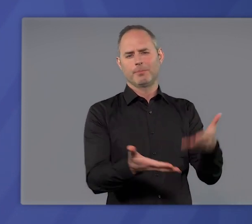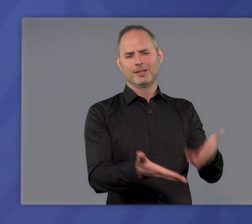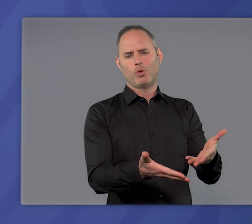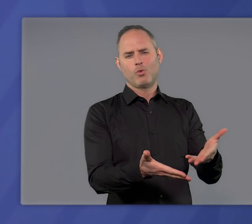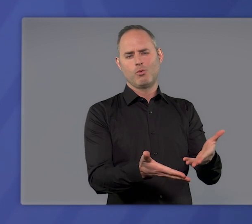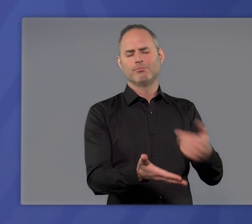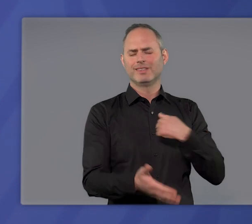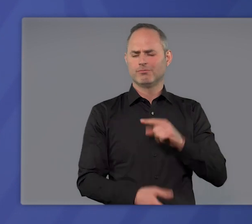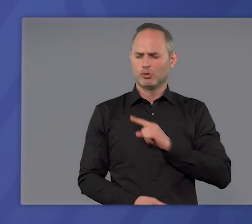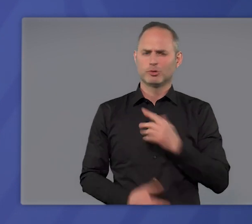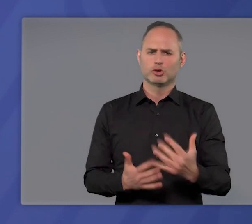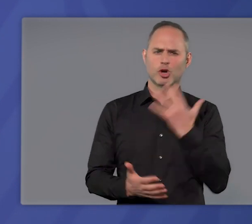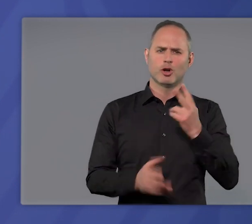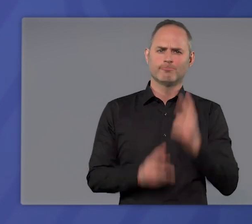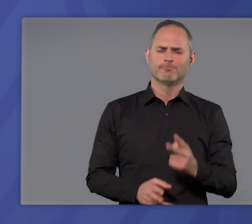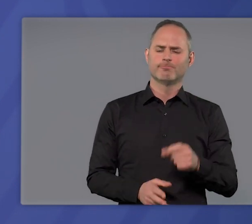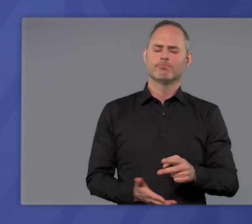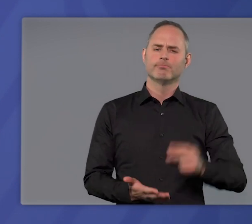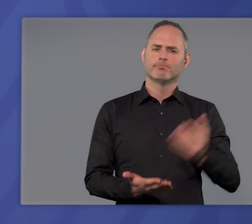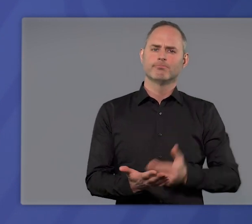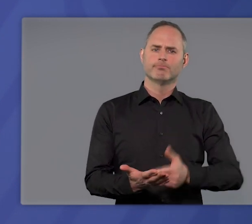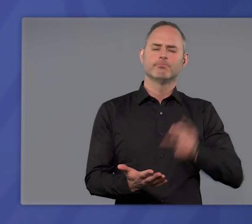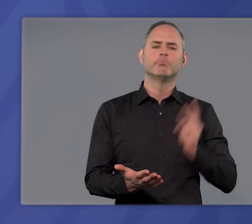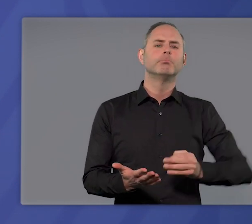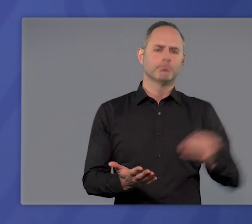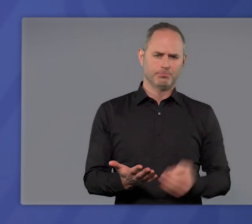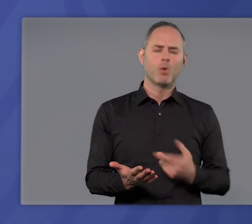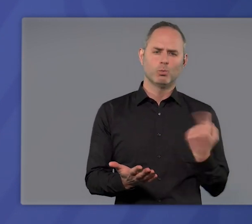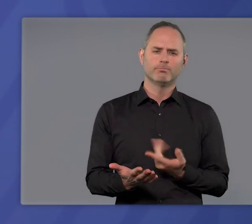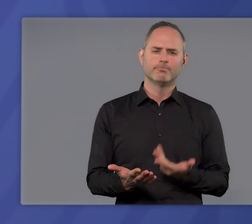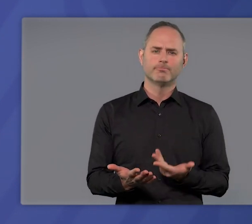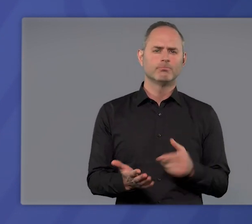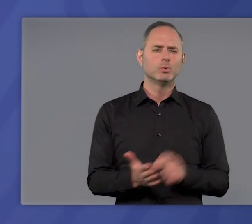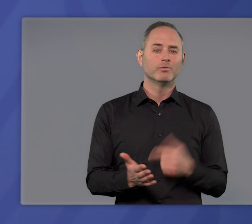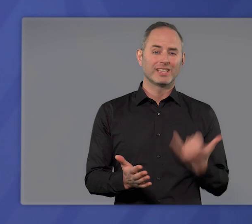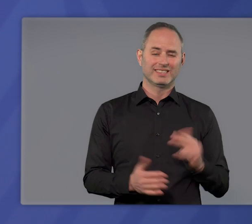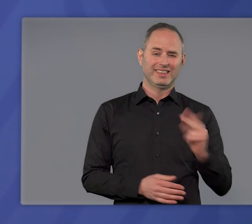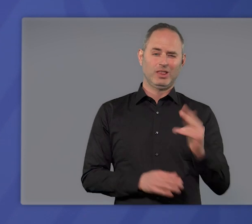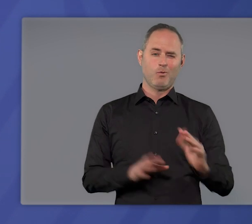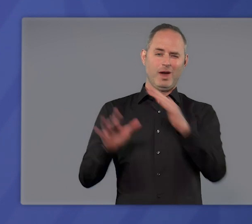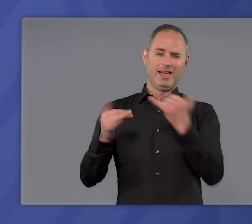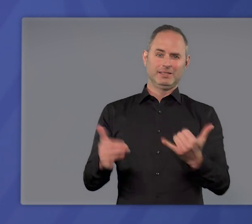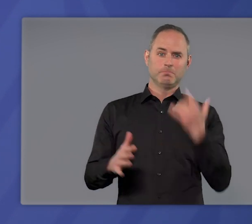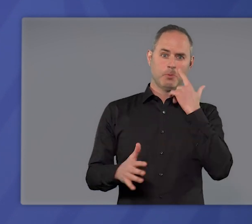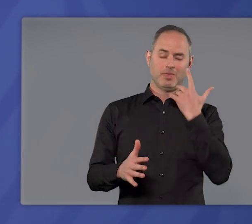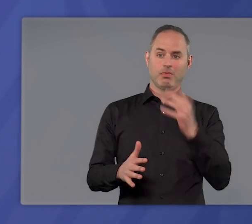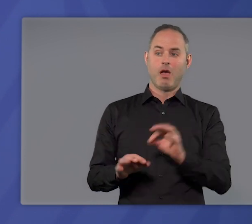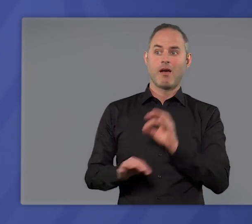Und ich bin überzeugt: Es ist dringend nötig. Denn wir sind mitten in der dritten Welle. Die ansteckendere Virusvariante